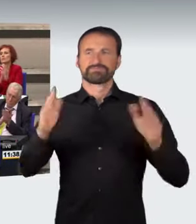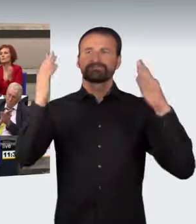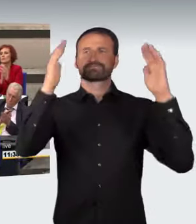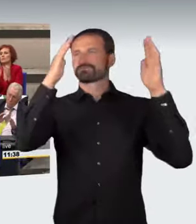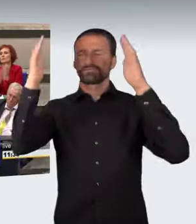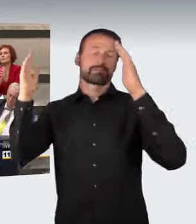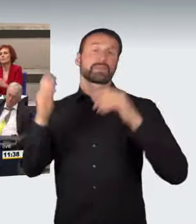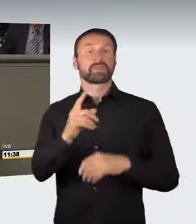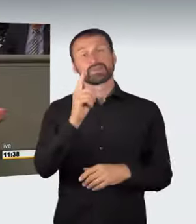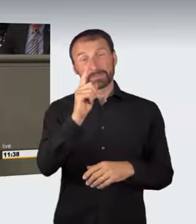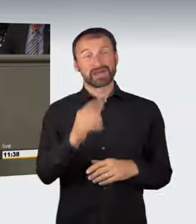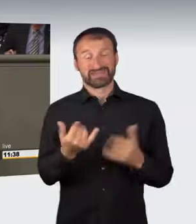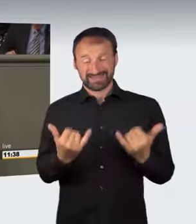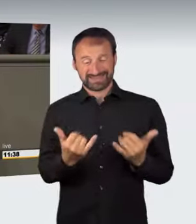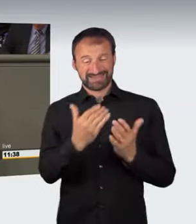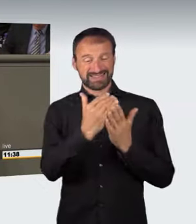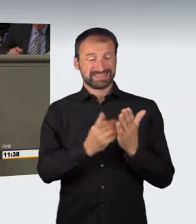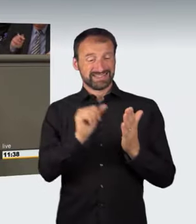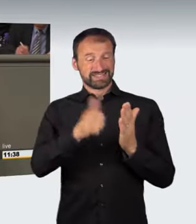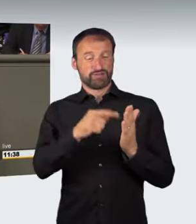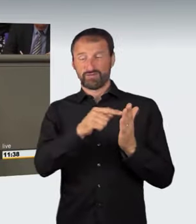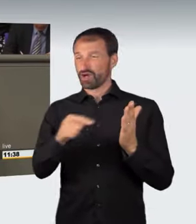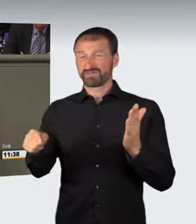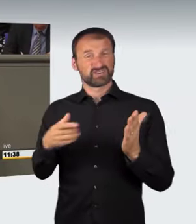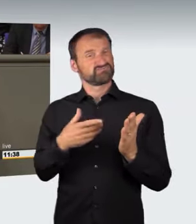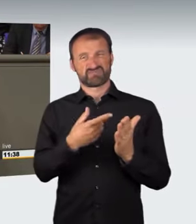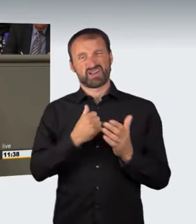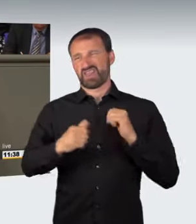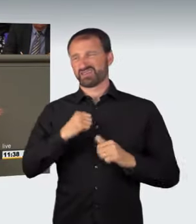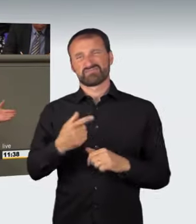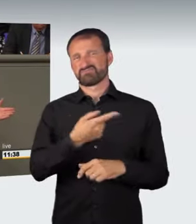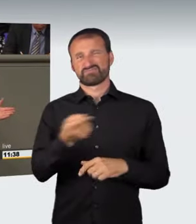Aber die Vorlagen schießen, so leid mir das tut, über das Ziel,